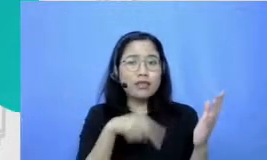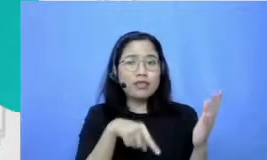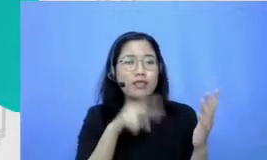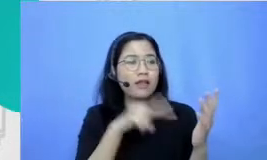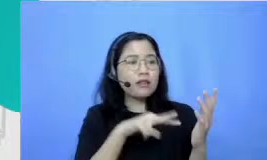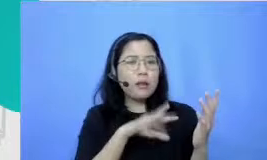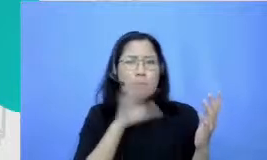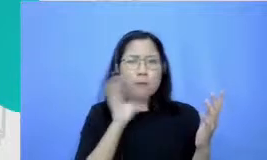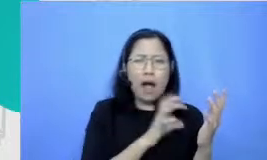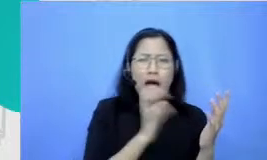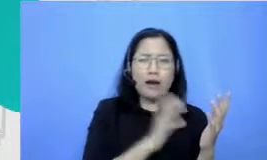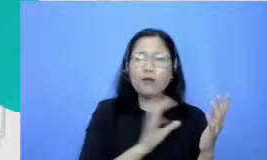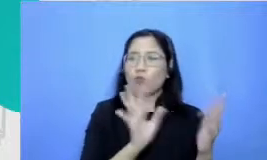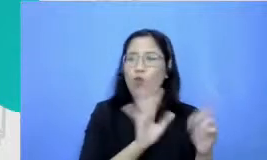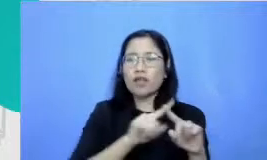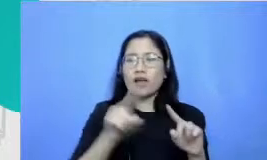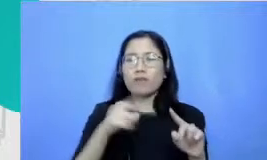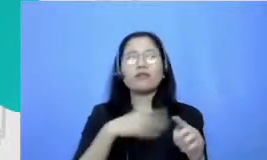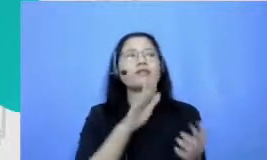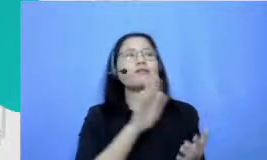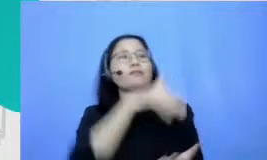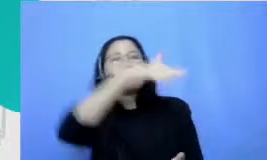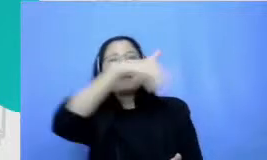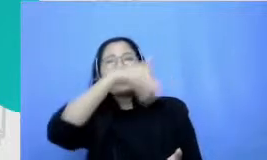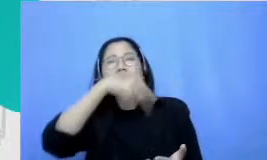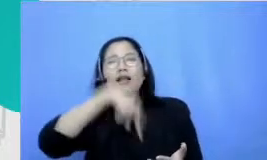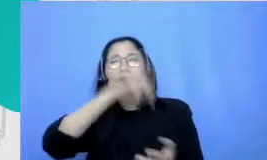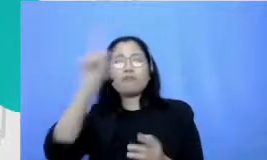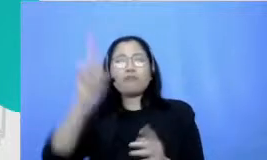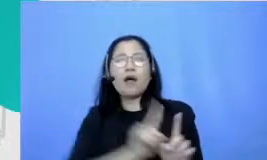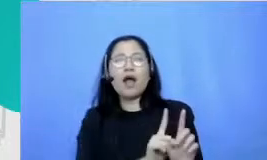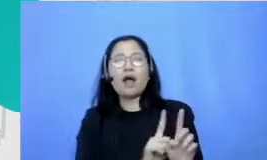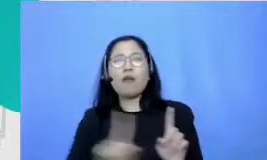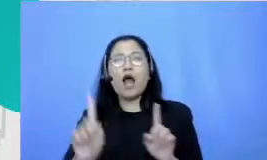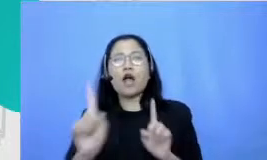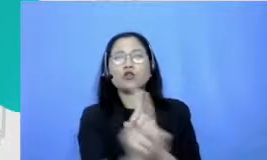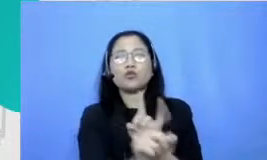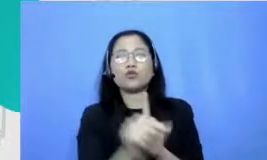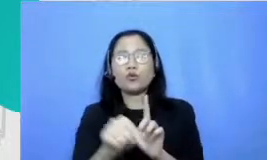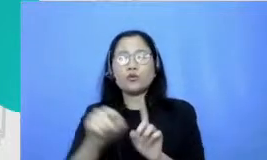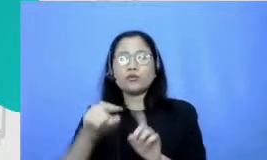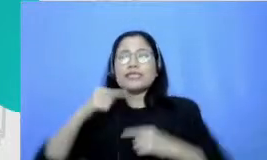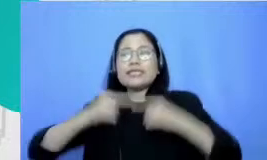depan untuk kemudian cerita dan membacakan cerita itu ke teman-teman sekelas gitu dan guru bahasa